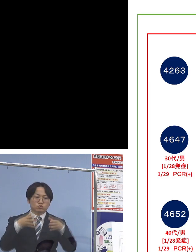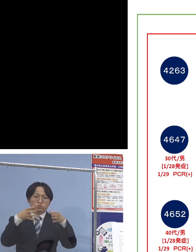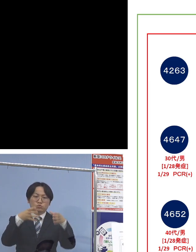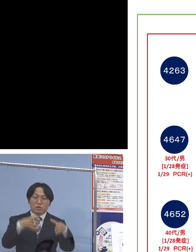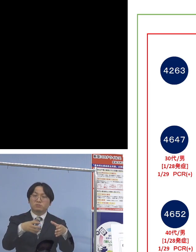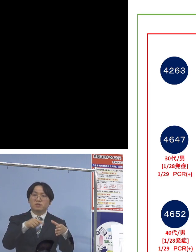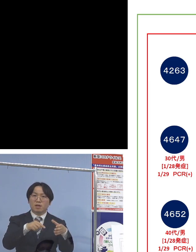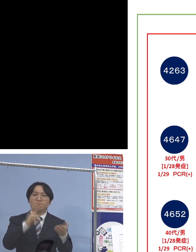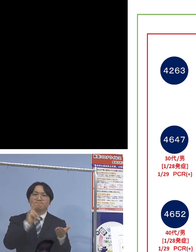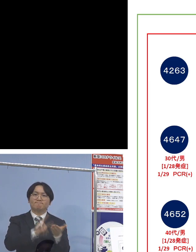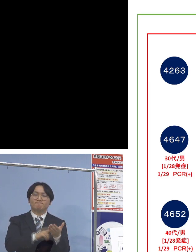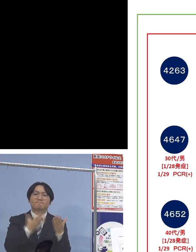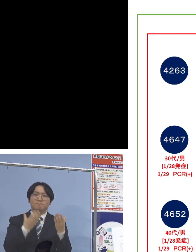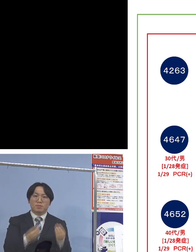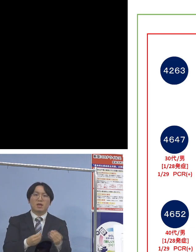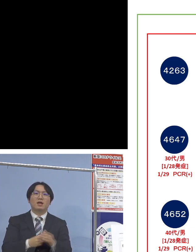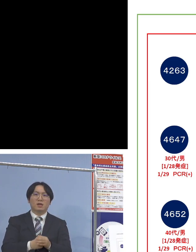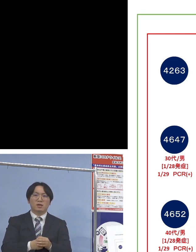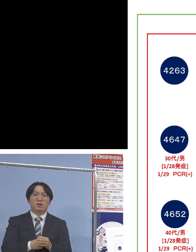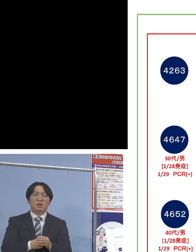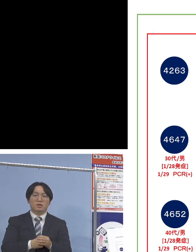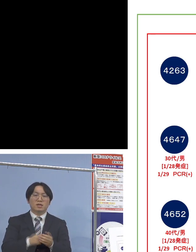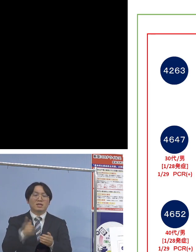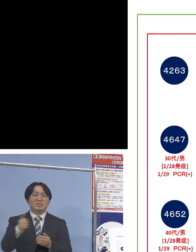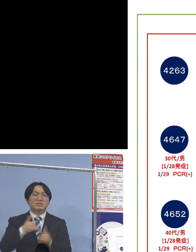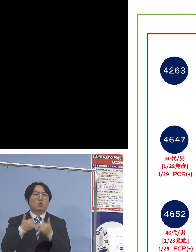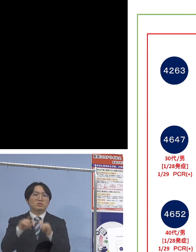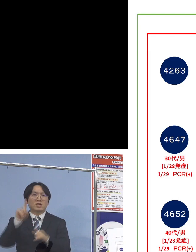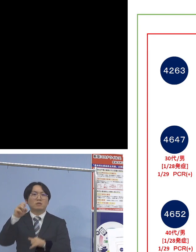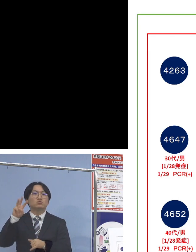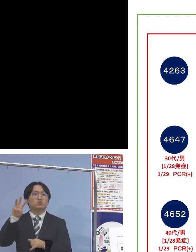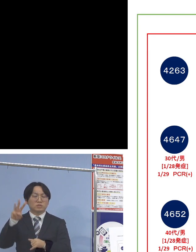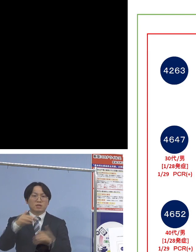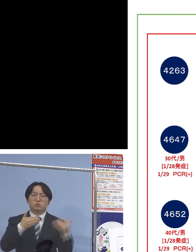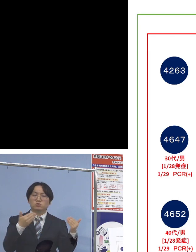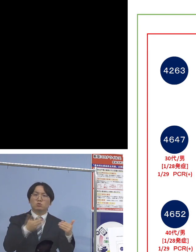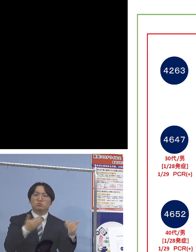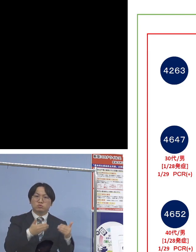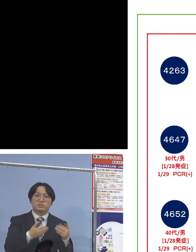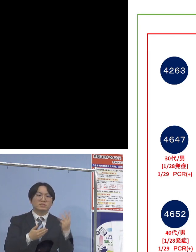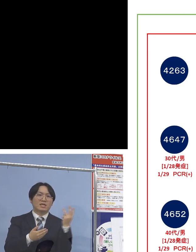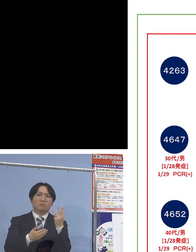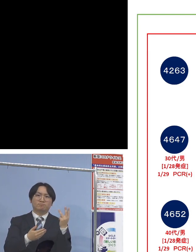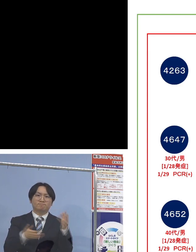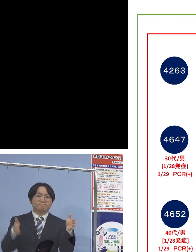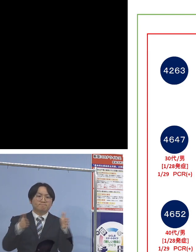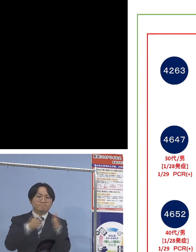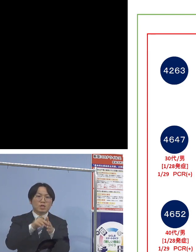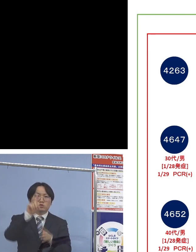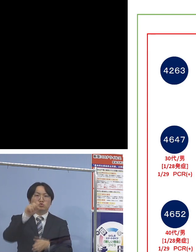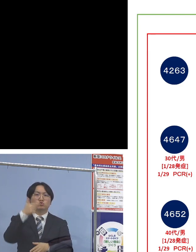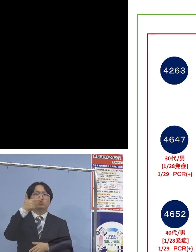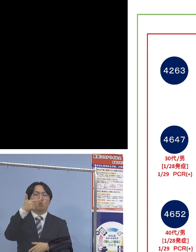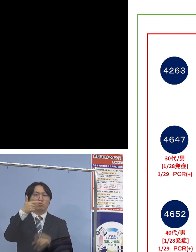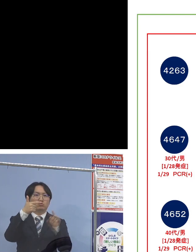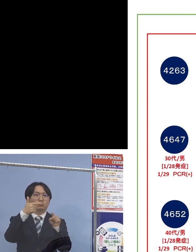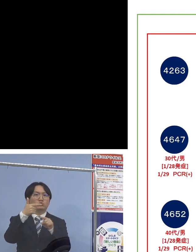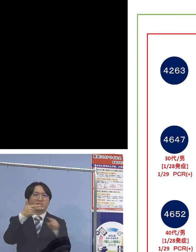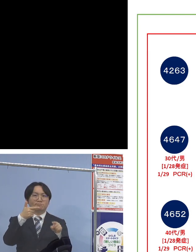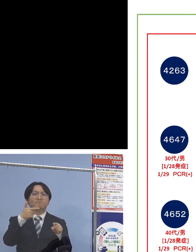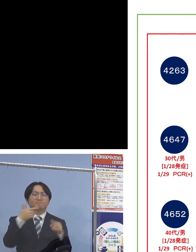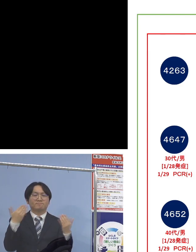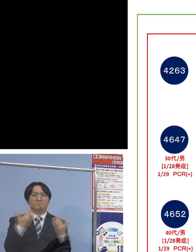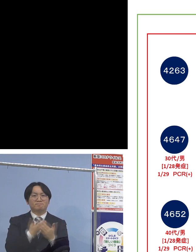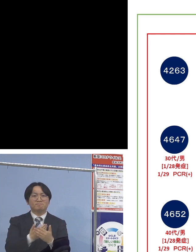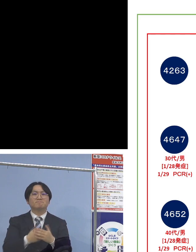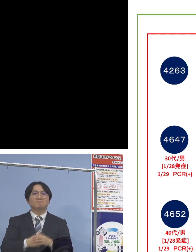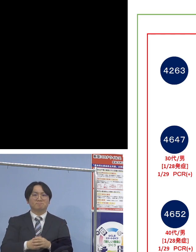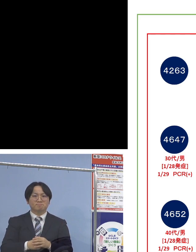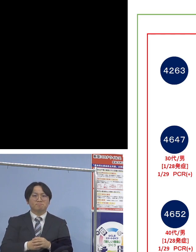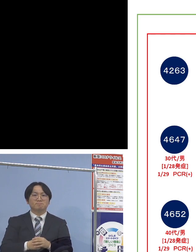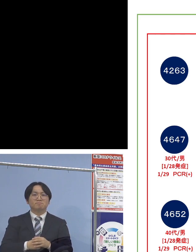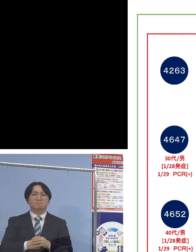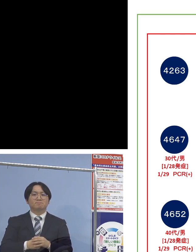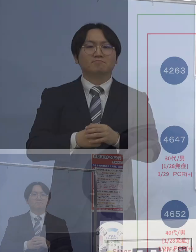施設内で利用者13名、そして職員3名 合わせて16名のクラスターということになります